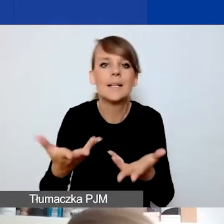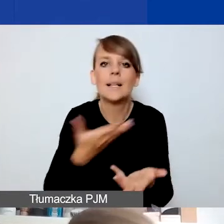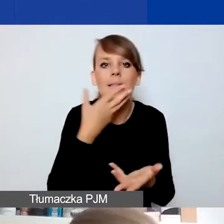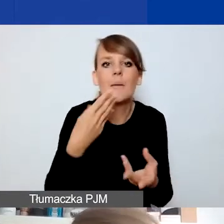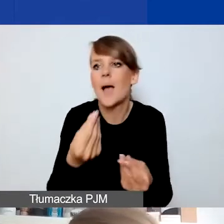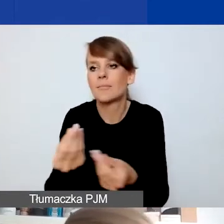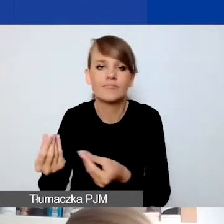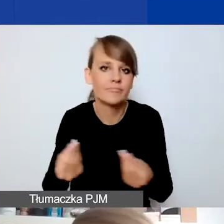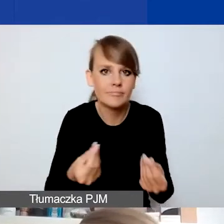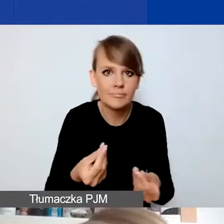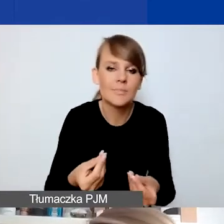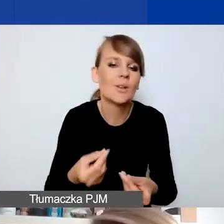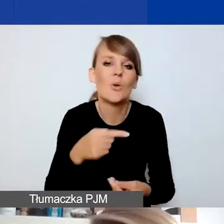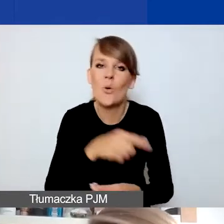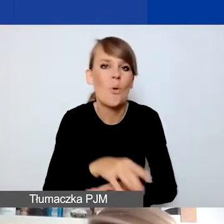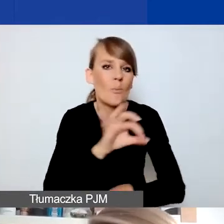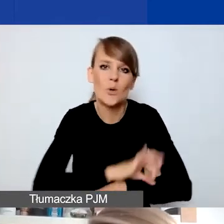Nie ten typ projektów niestety.